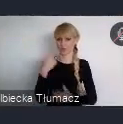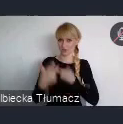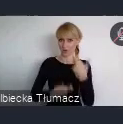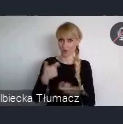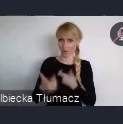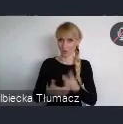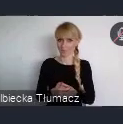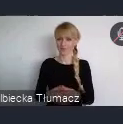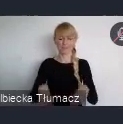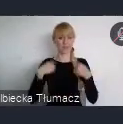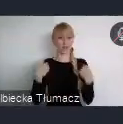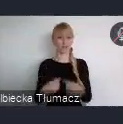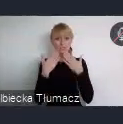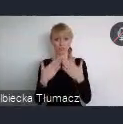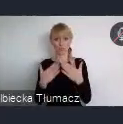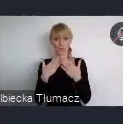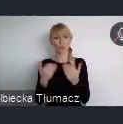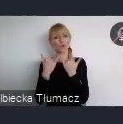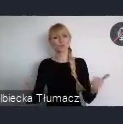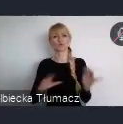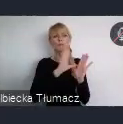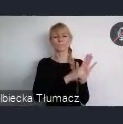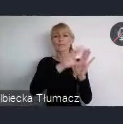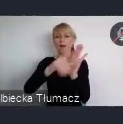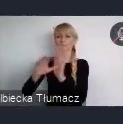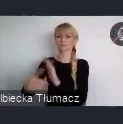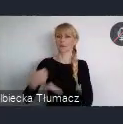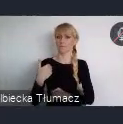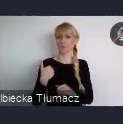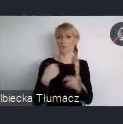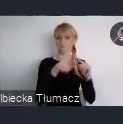i chcą razem z nami tworzyć konkurs Urban.In - Miasto dla Każdego.